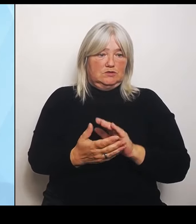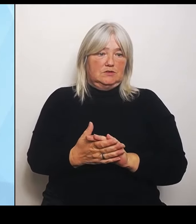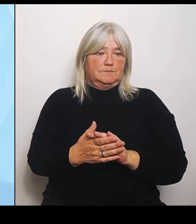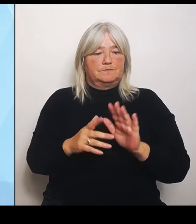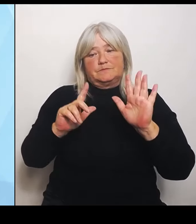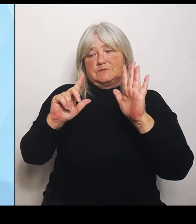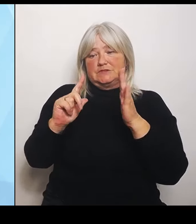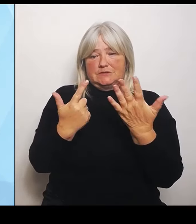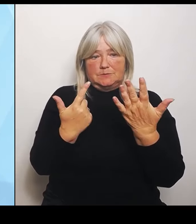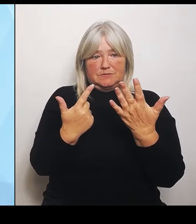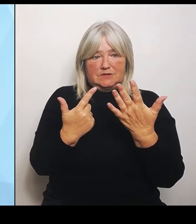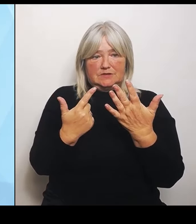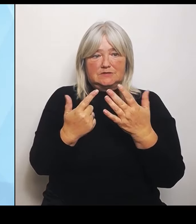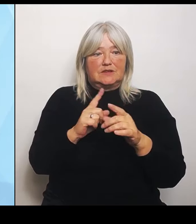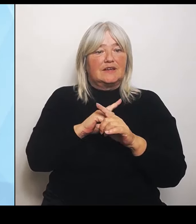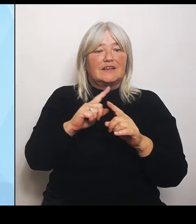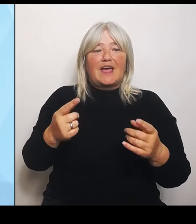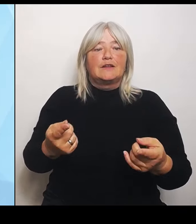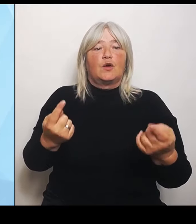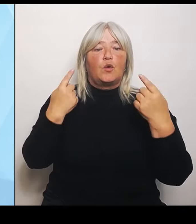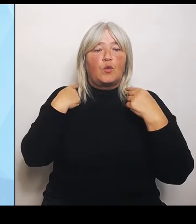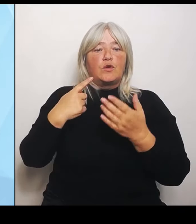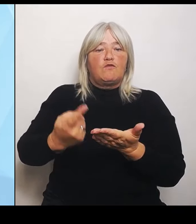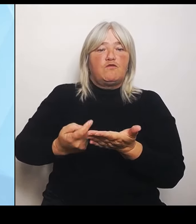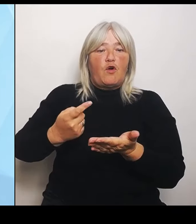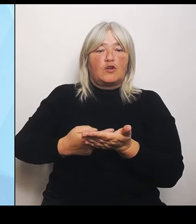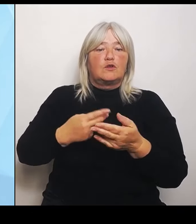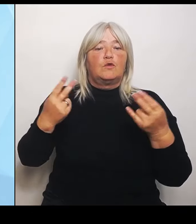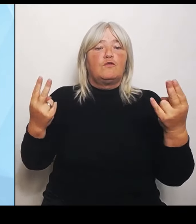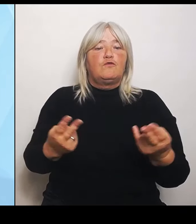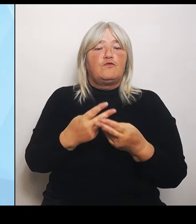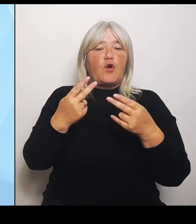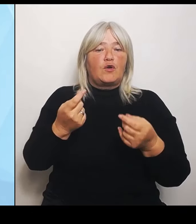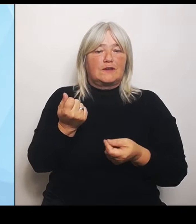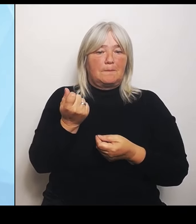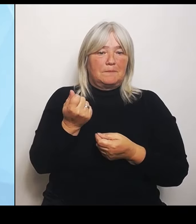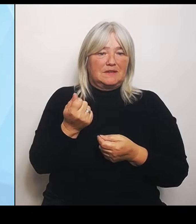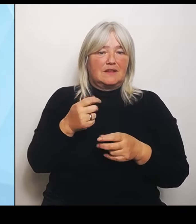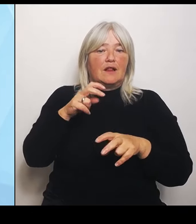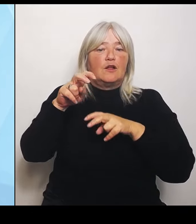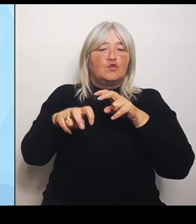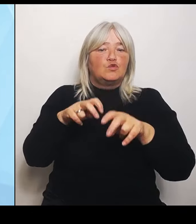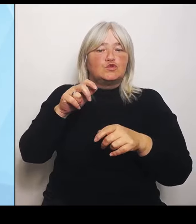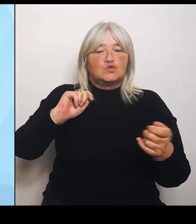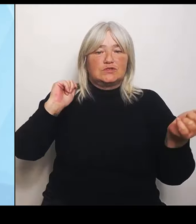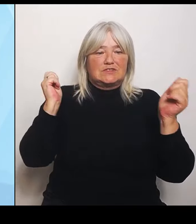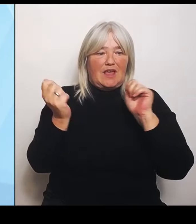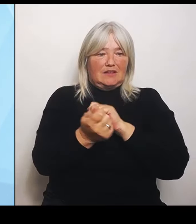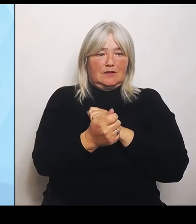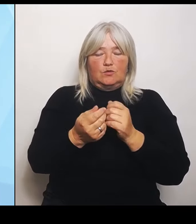der Nutzungsänderung In Absprache und mithilfe unseres Finanzministers Albert Füracker wird der Freistaat